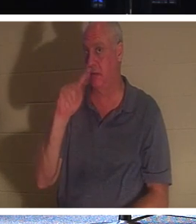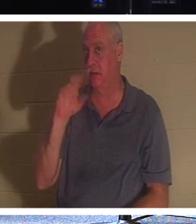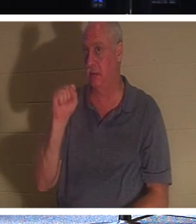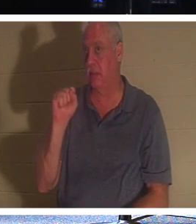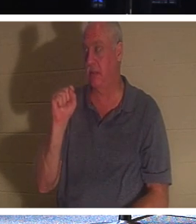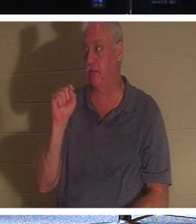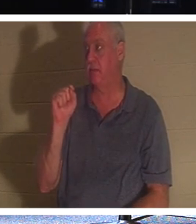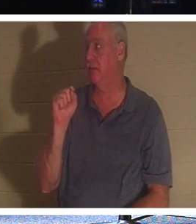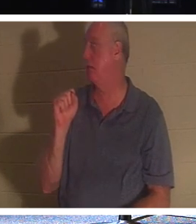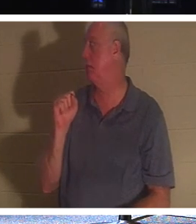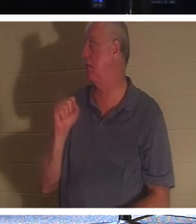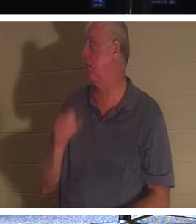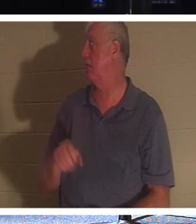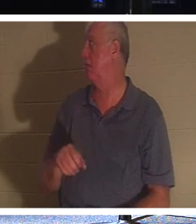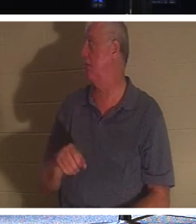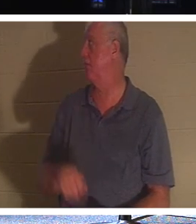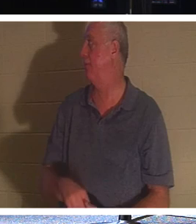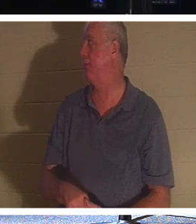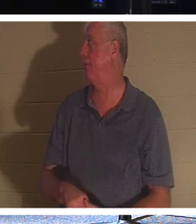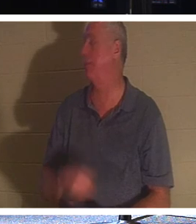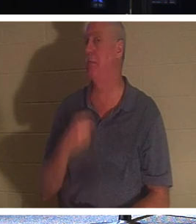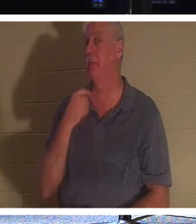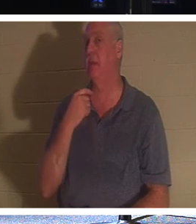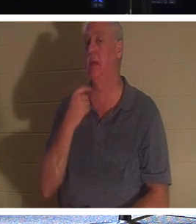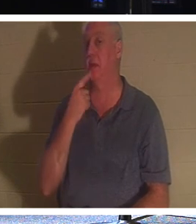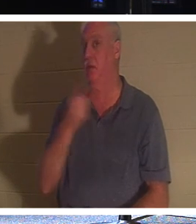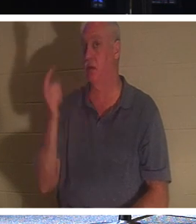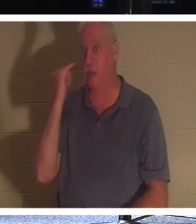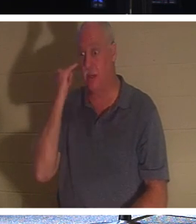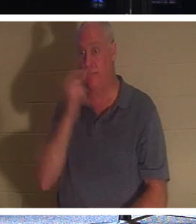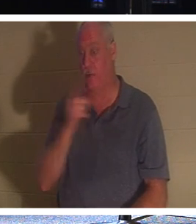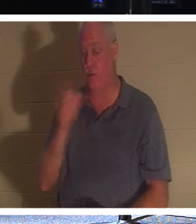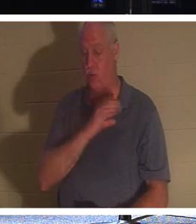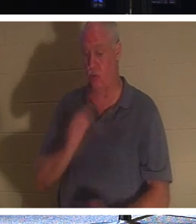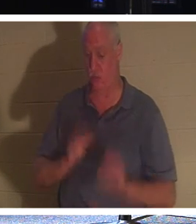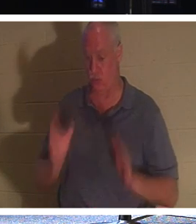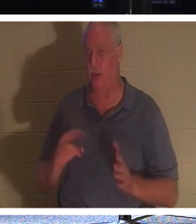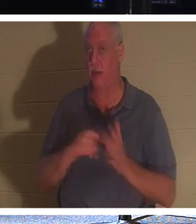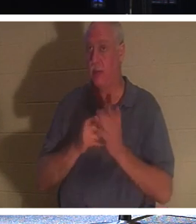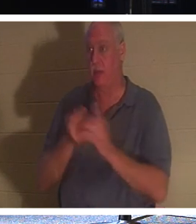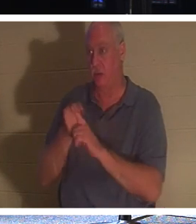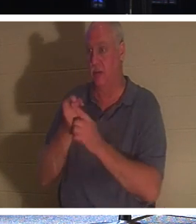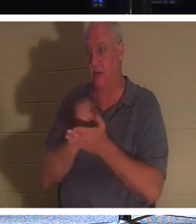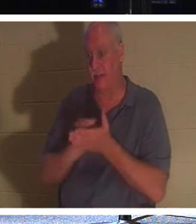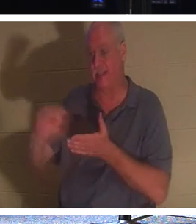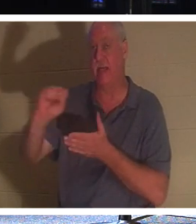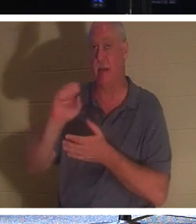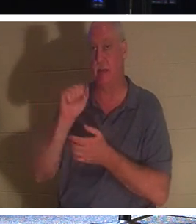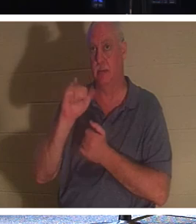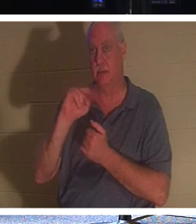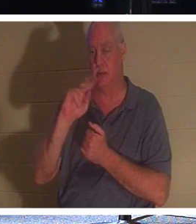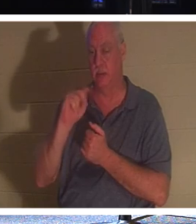руки. Но позвольте мне сказать, что если вы христианин, вы святой, потому что христиане знают, что они